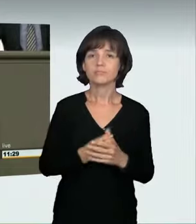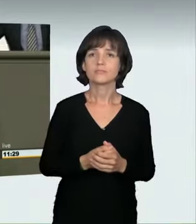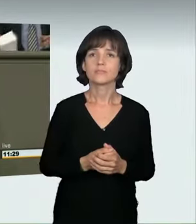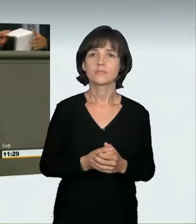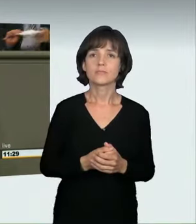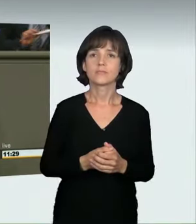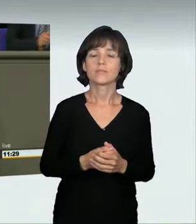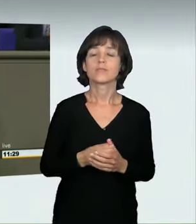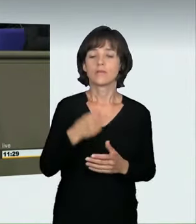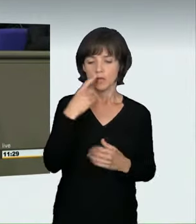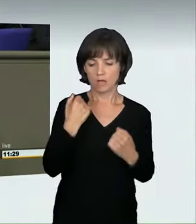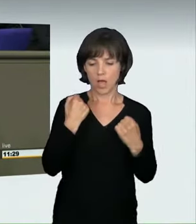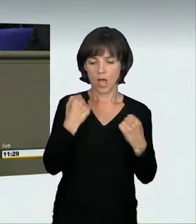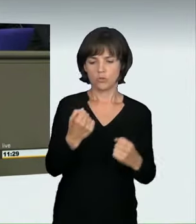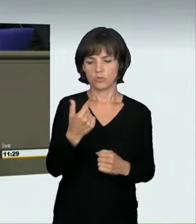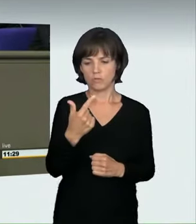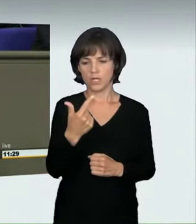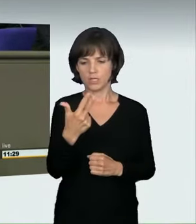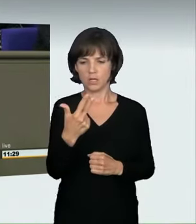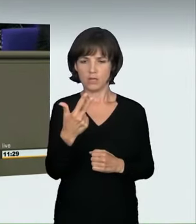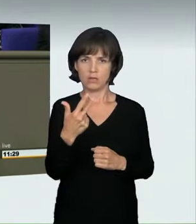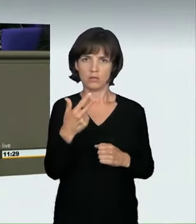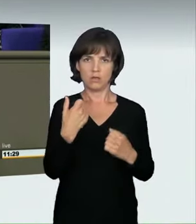ein Rennen fahren, sondern ein sogenannter Alleinraser fährt,